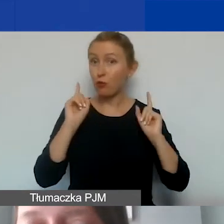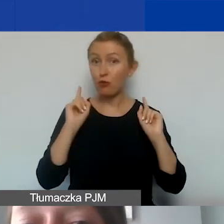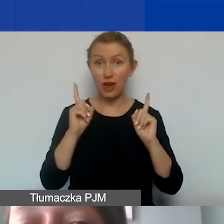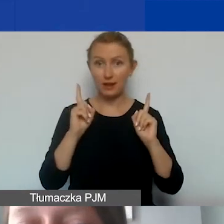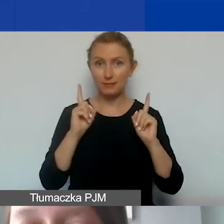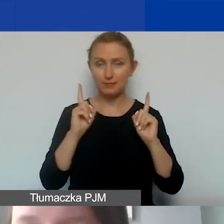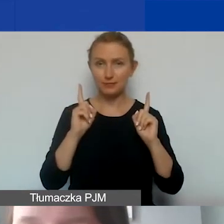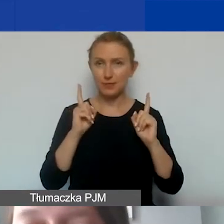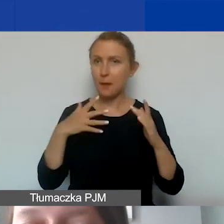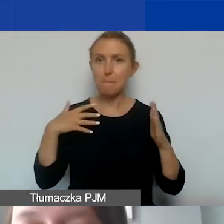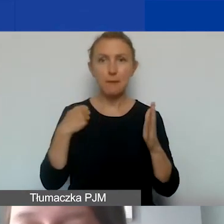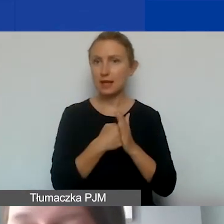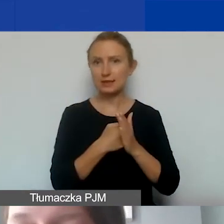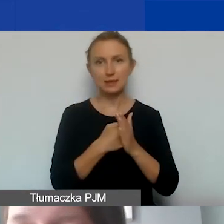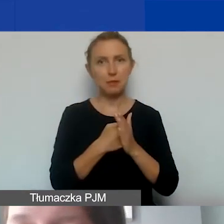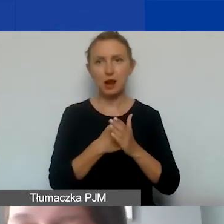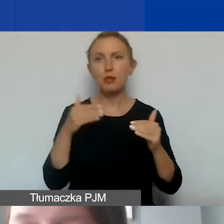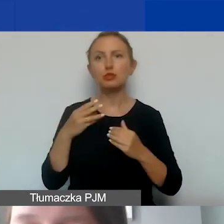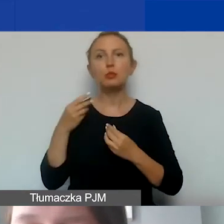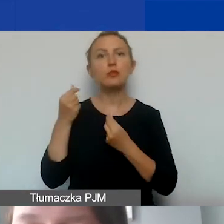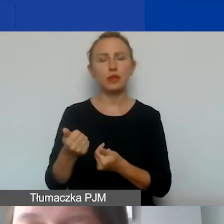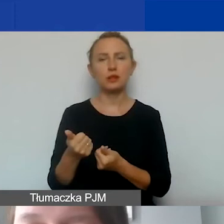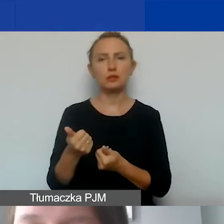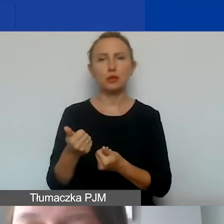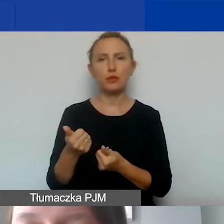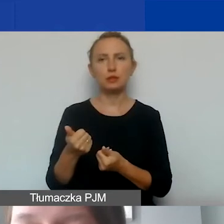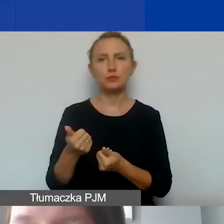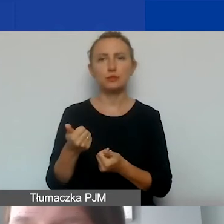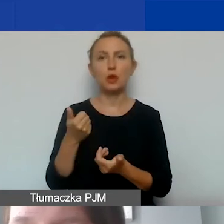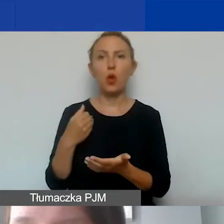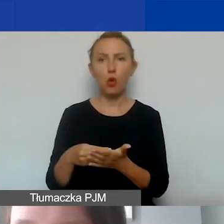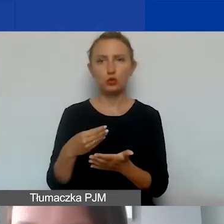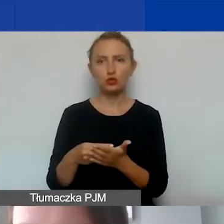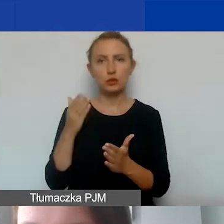maksymalnie możemy sfinansować koszty bezpośrednie.